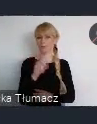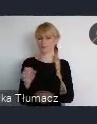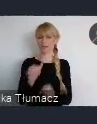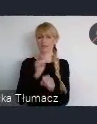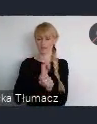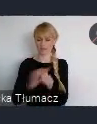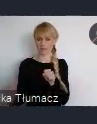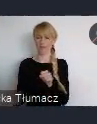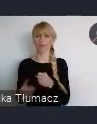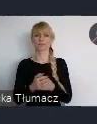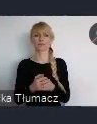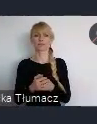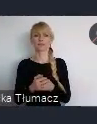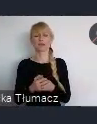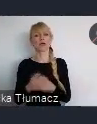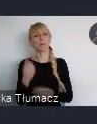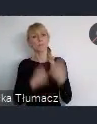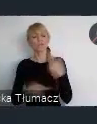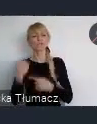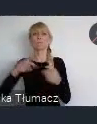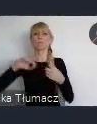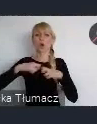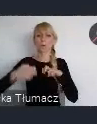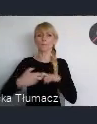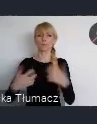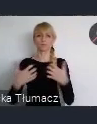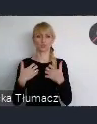ludzkimi, czyli problemami ludzkimi życia w miastach i nie tylko w miastach.